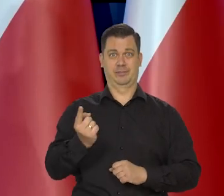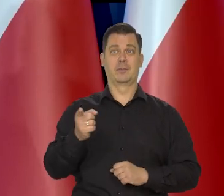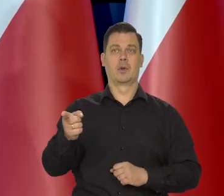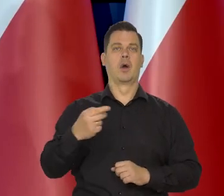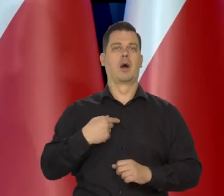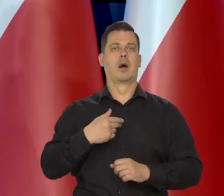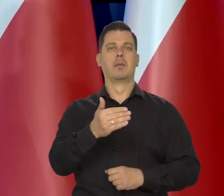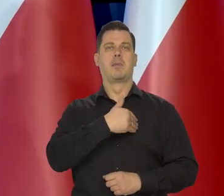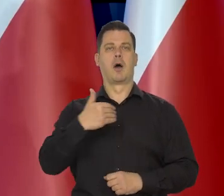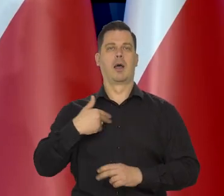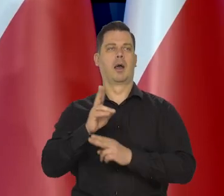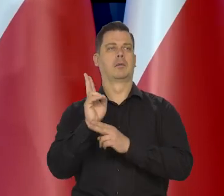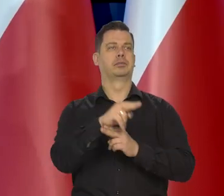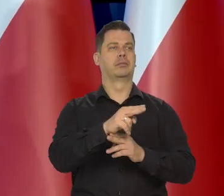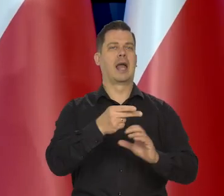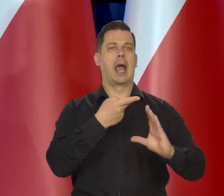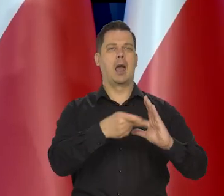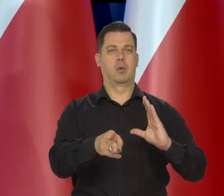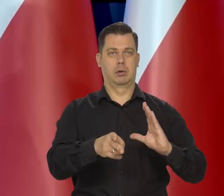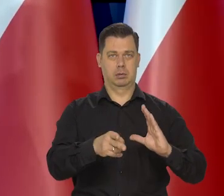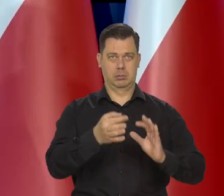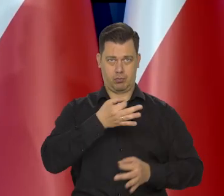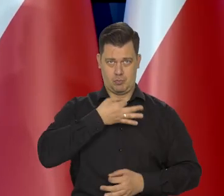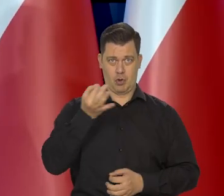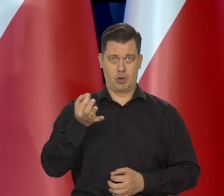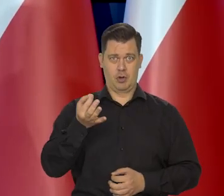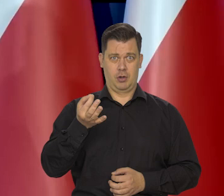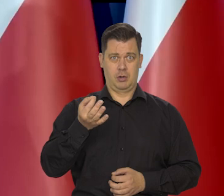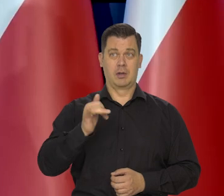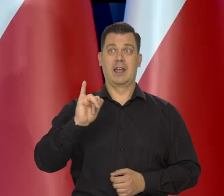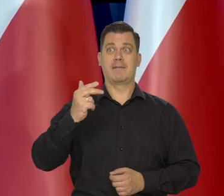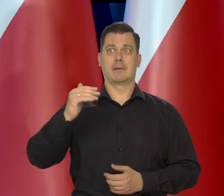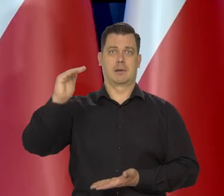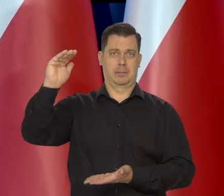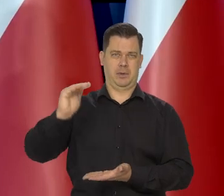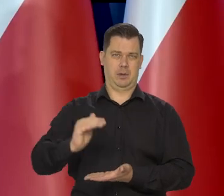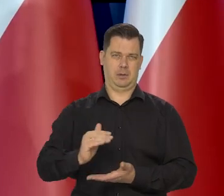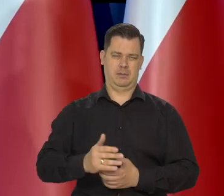dotyczące tego, że wejście do strefy euro by nam coś pomogło. Inflację powstrzymało i tak dalej.